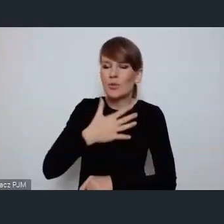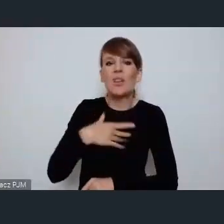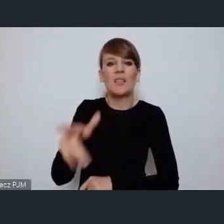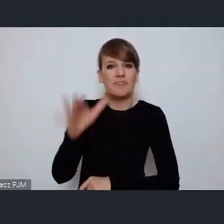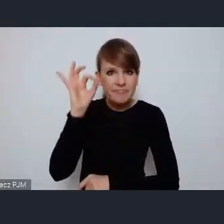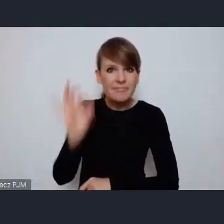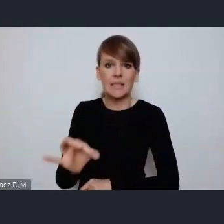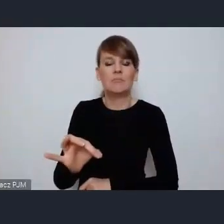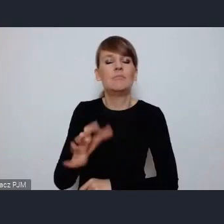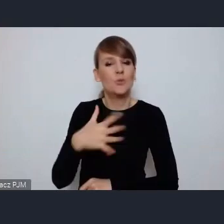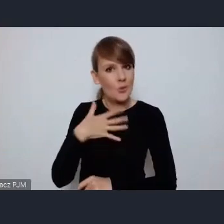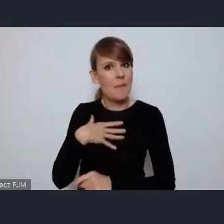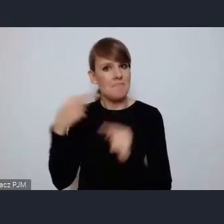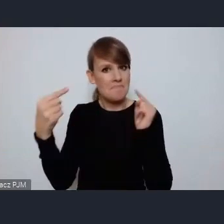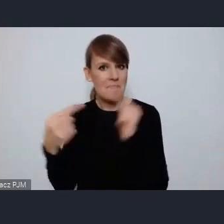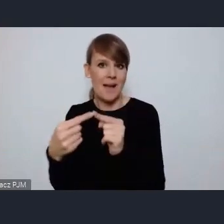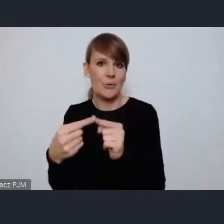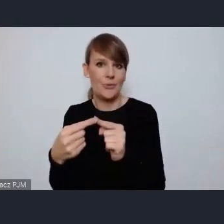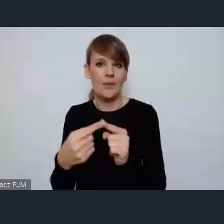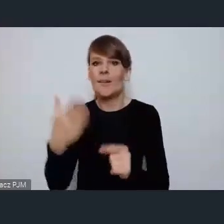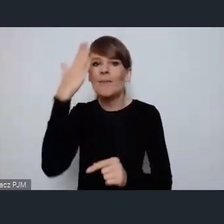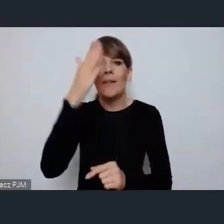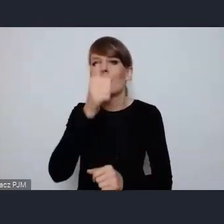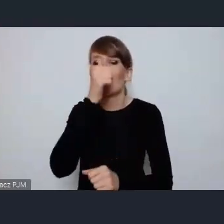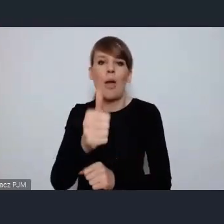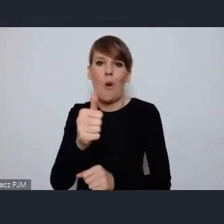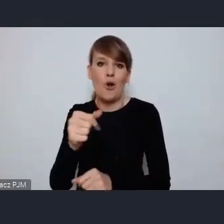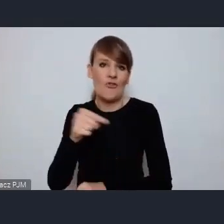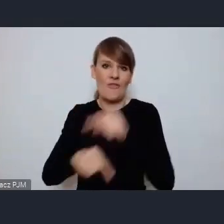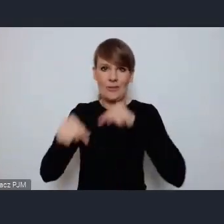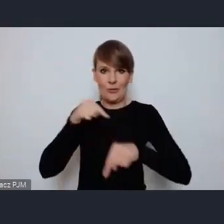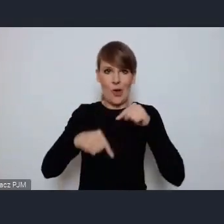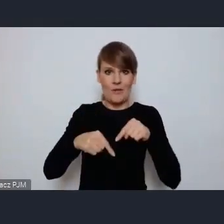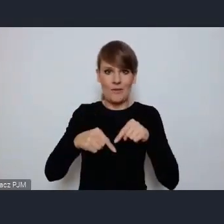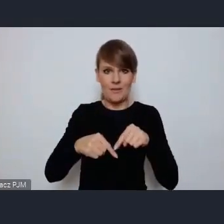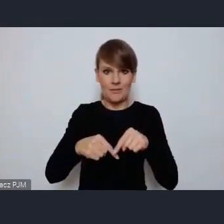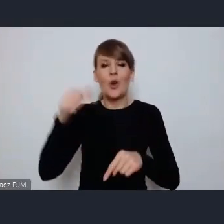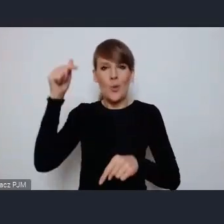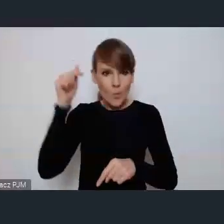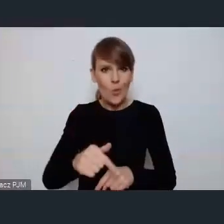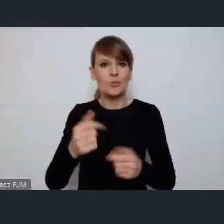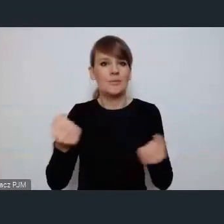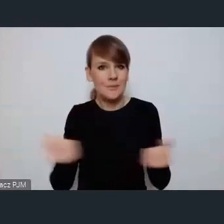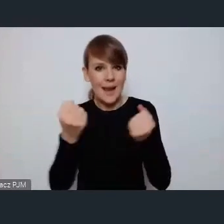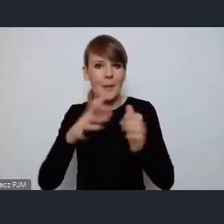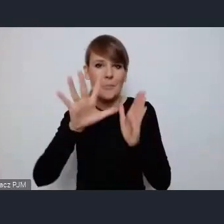że nie ma jakby odwrotu. Albo będziemy budować miasta zielone, sprawiedliwe, włączające